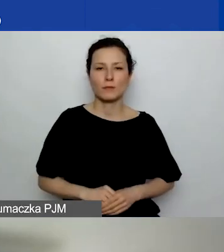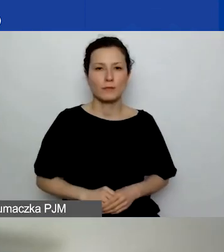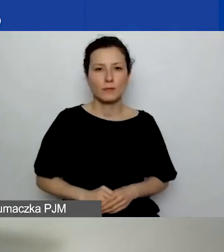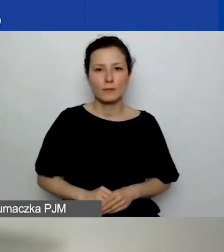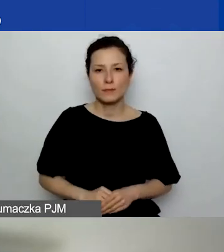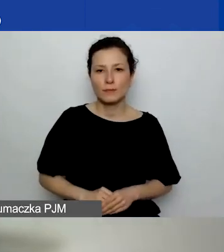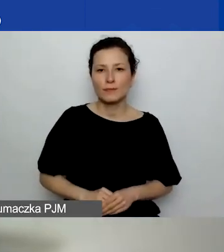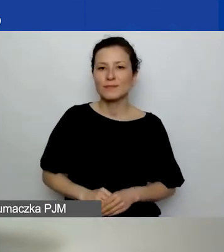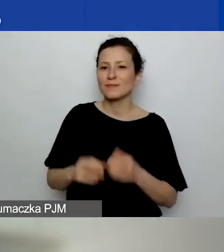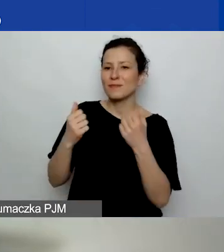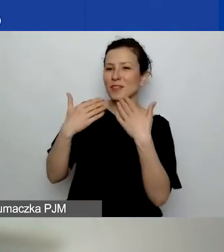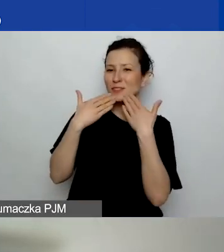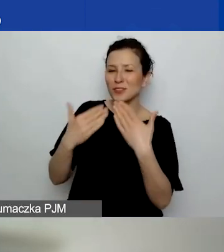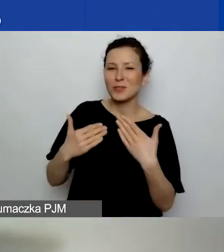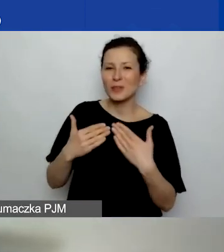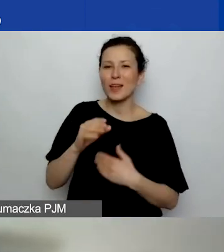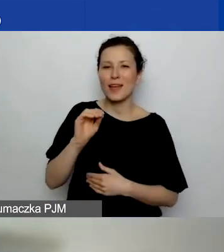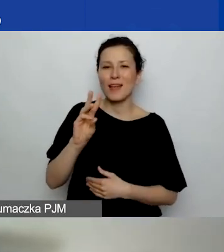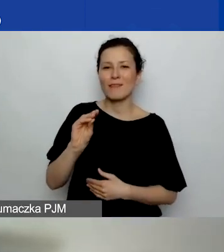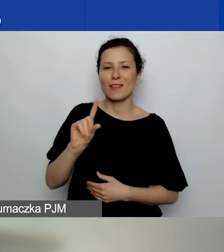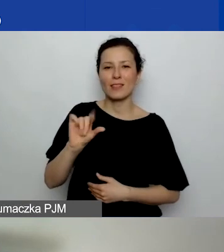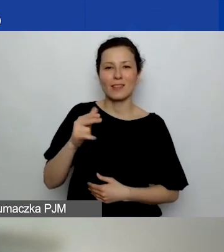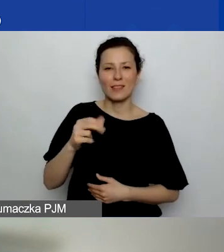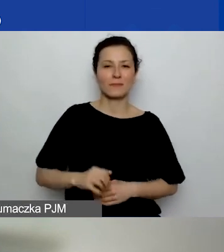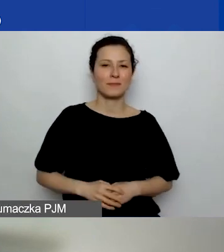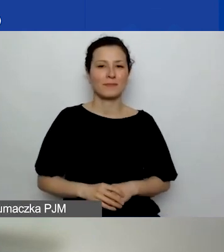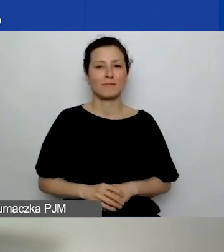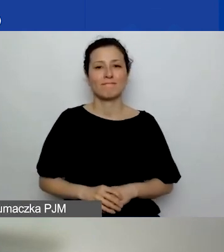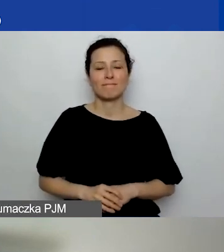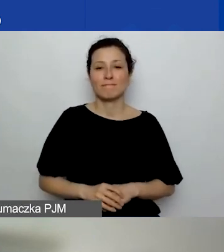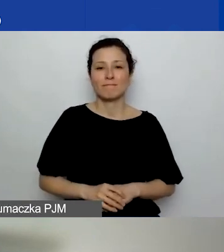Bardzo dziękuję, Ewelino. Nie widzę żadnych pytań,